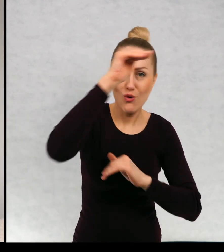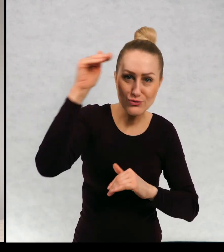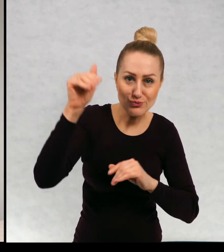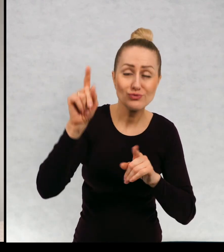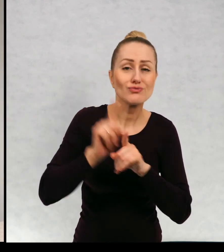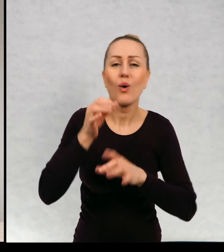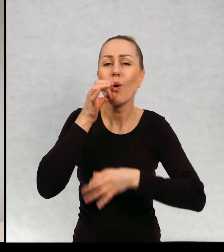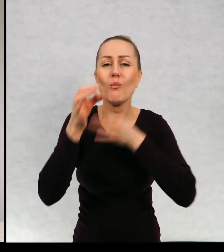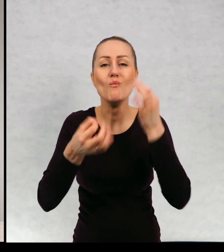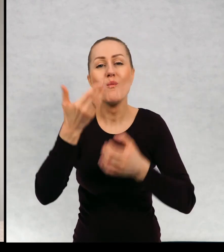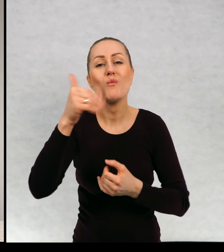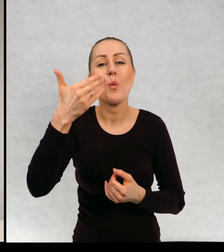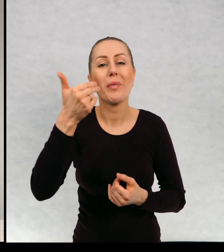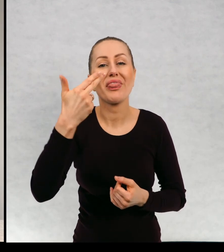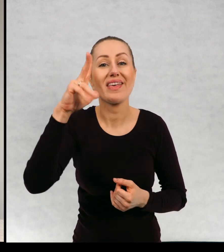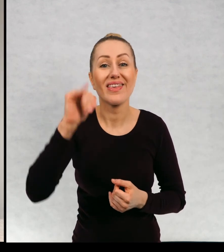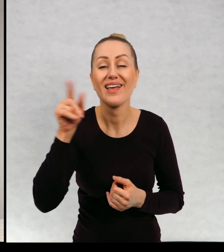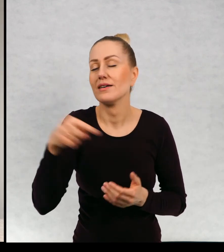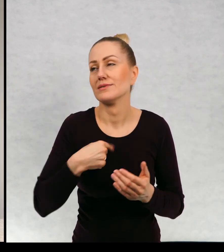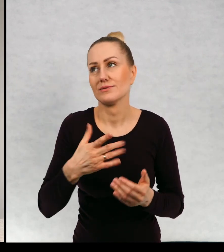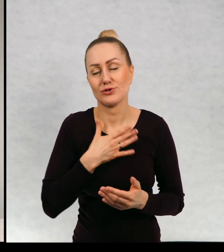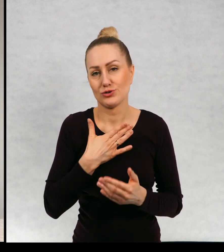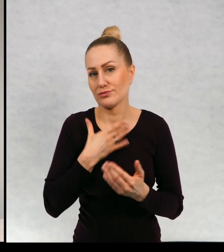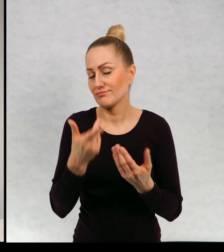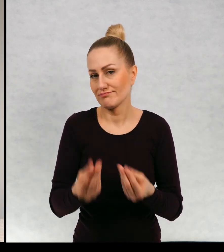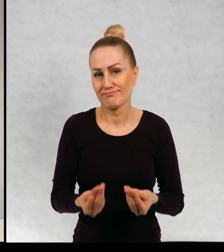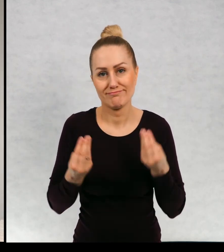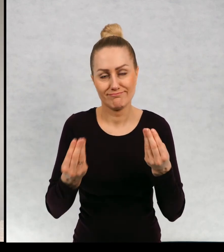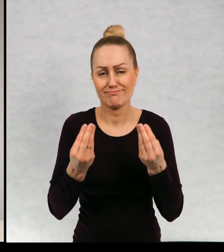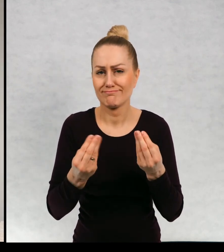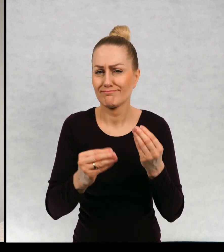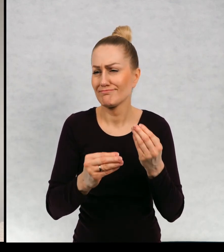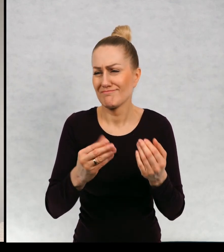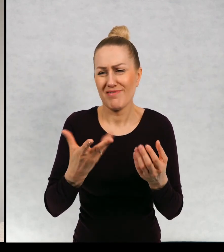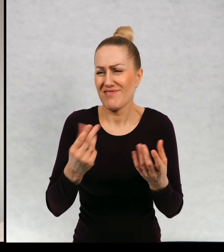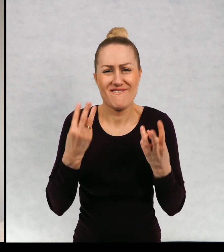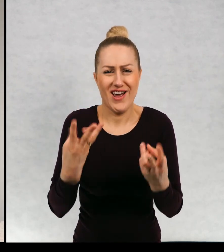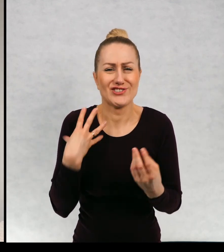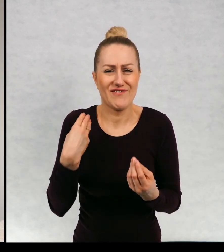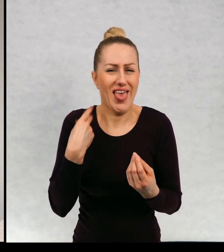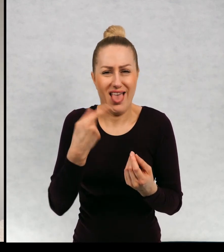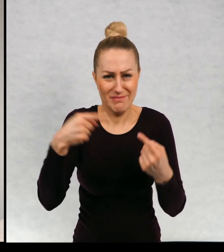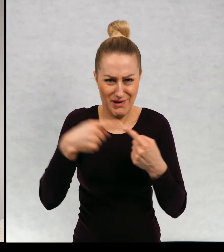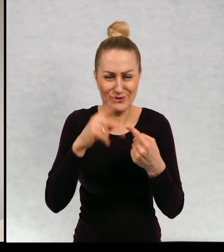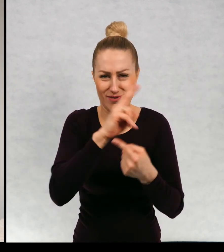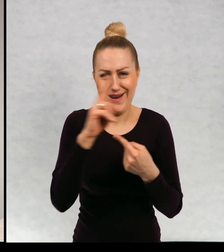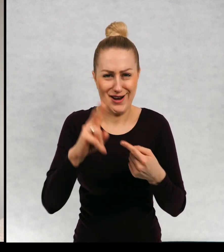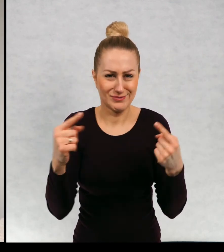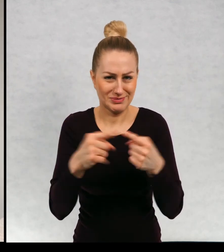Ale te opowieści o muminkach są dla mnie uniwersalne. Można je czytać, niezależnie od wieku